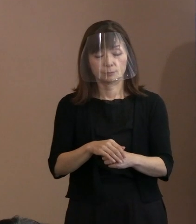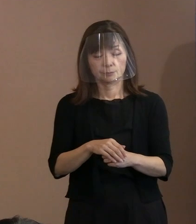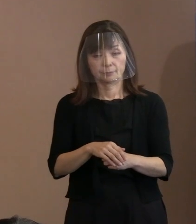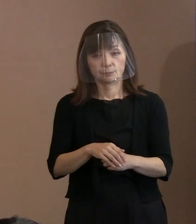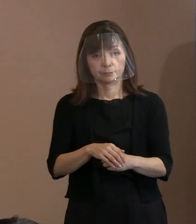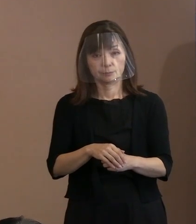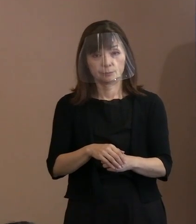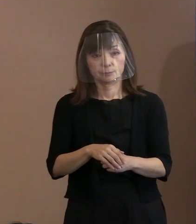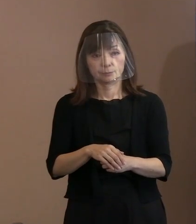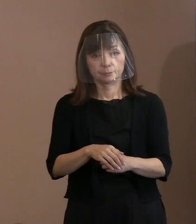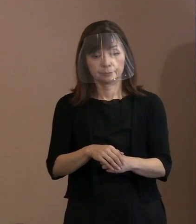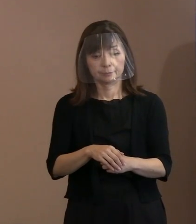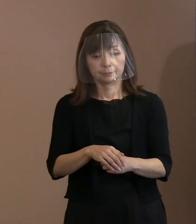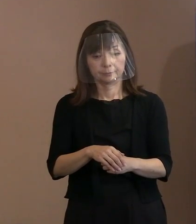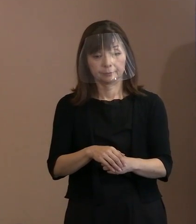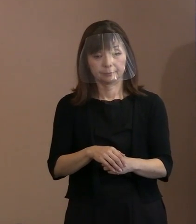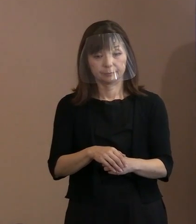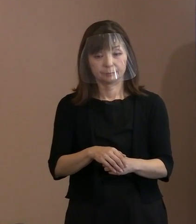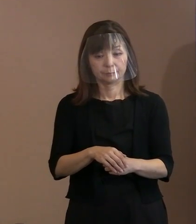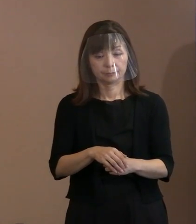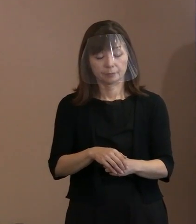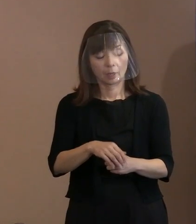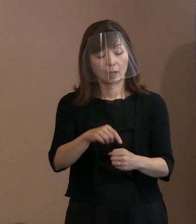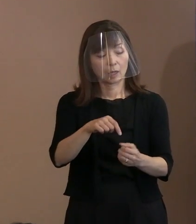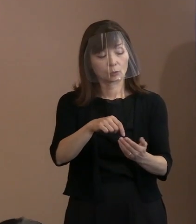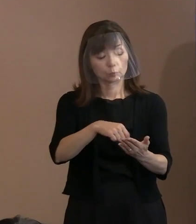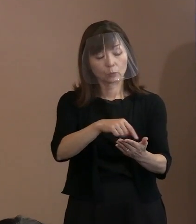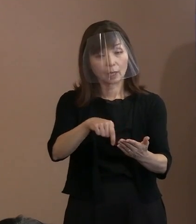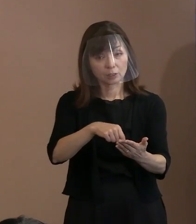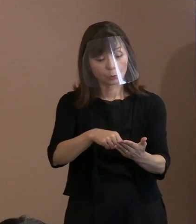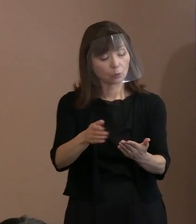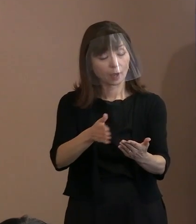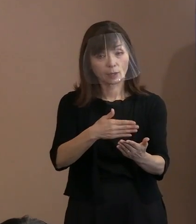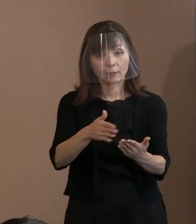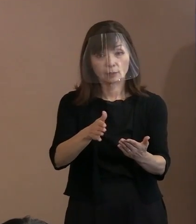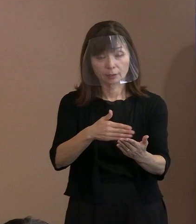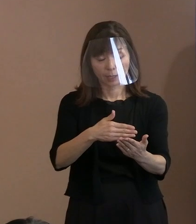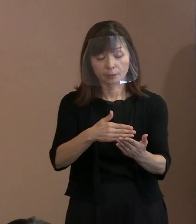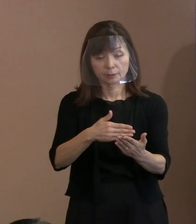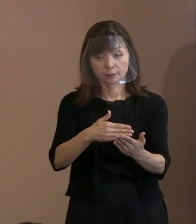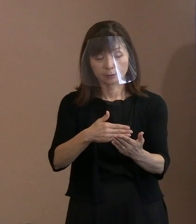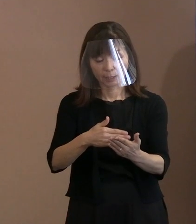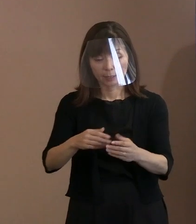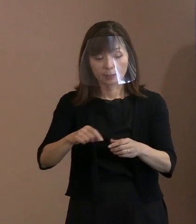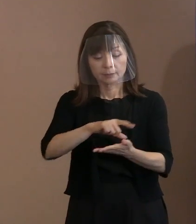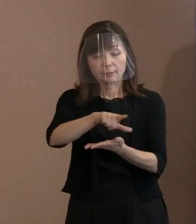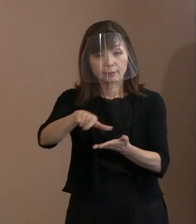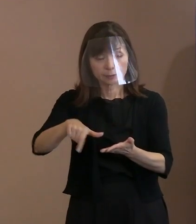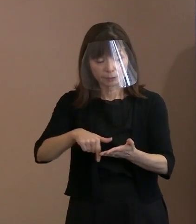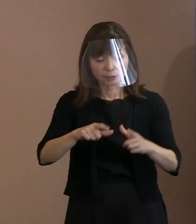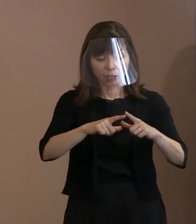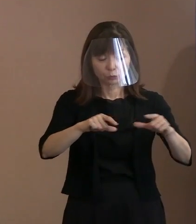先ほど言ったように ここに書いていないことで地政学的な判断で という御説明しましたけれども､